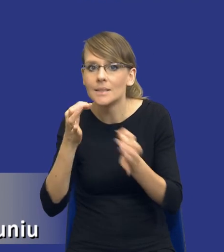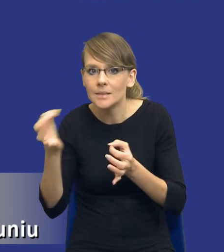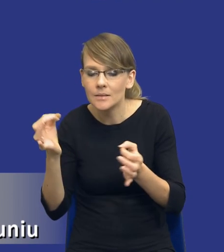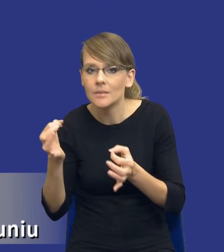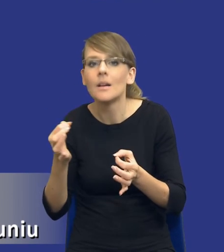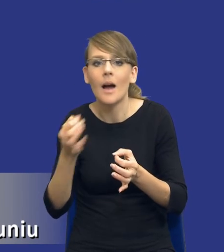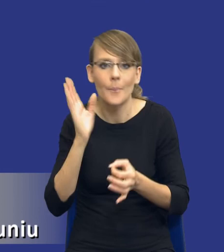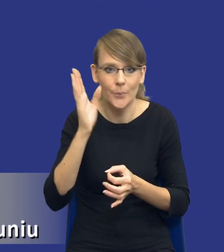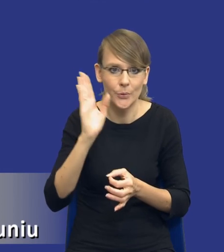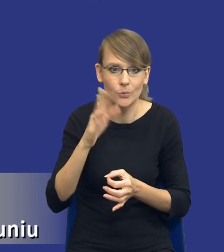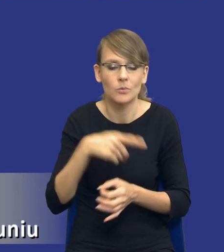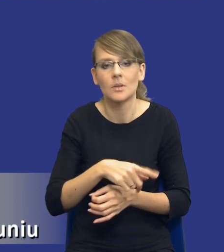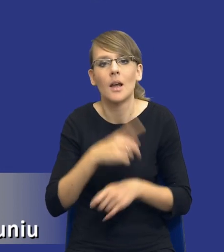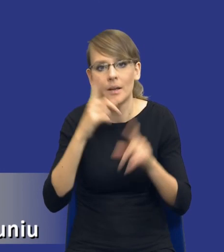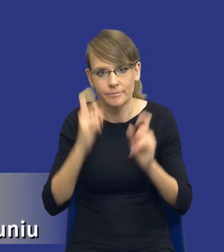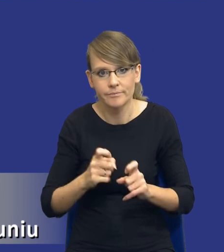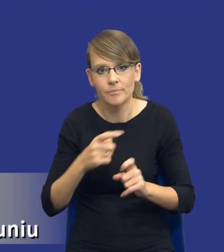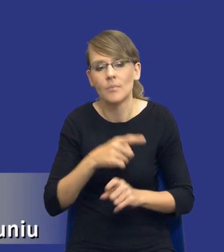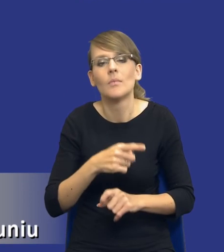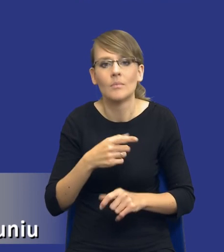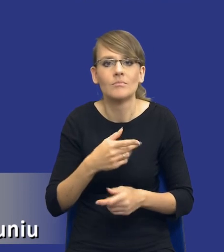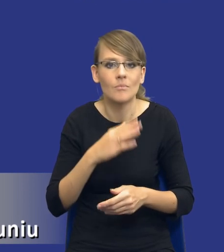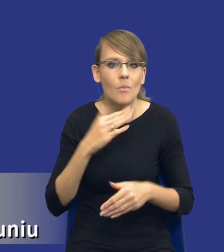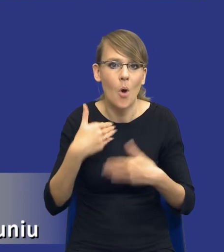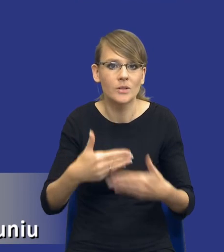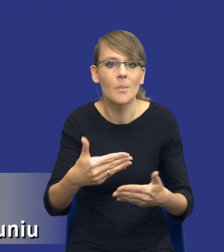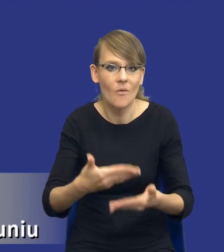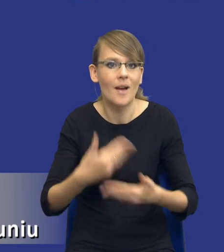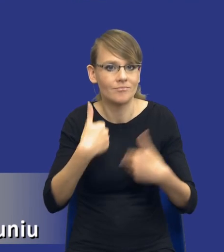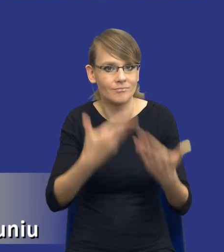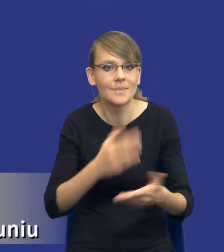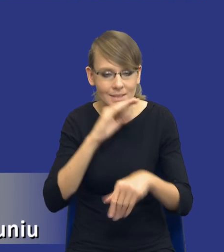postępowanie o udzielenie zamówienia wszcząć i w sposób efektywny przeprowadzić,